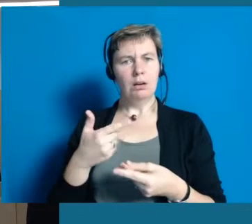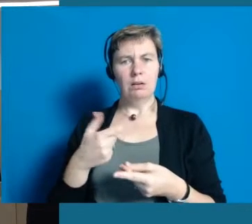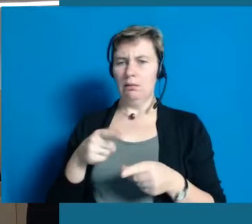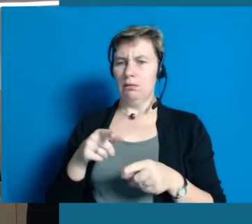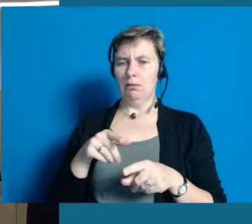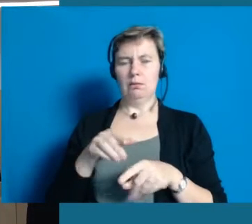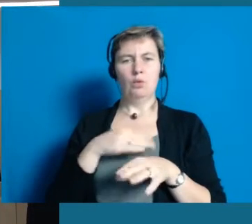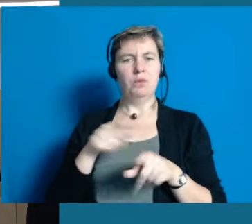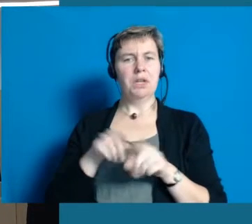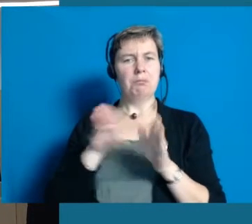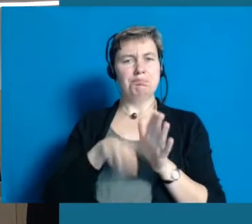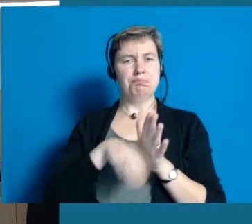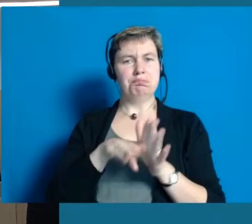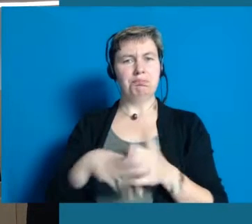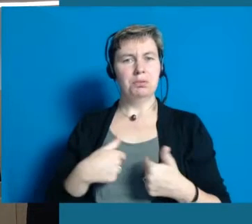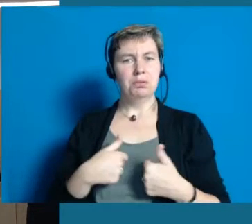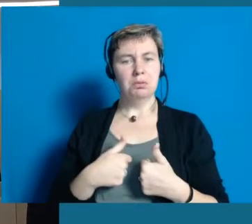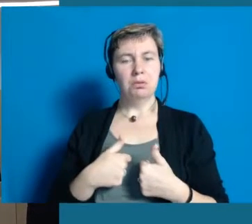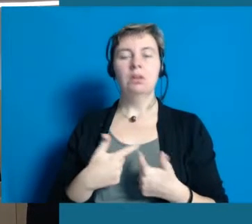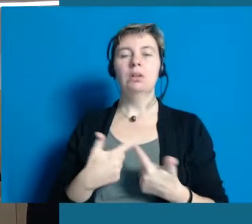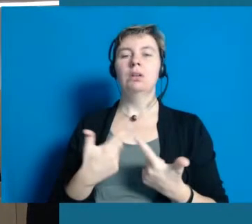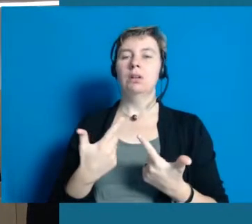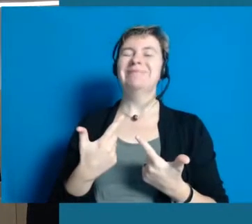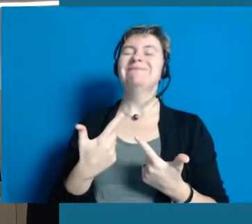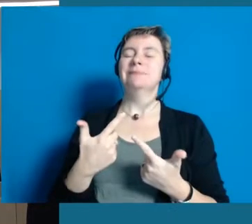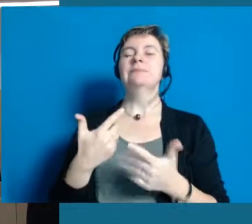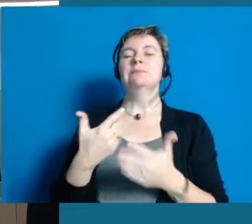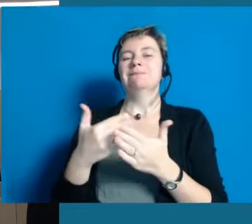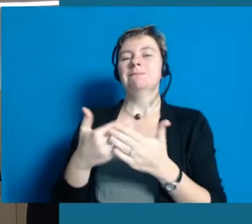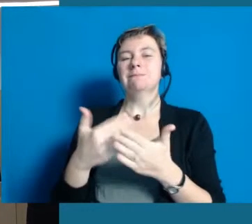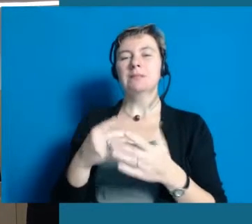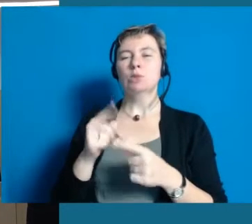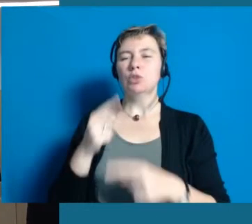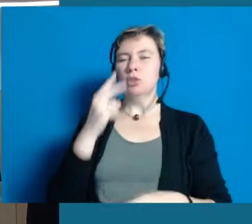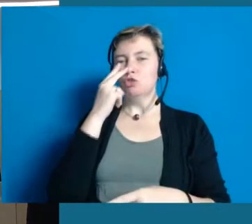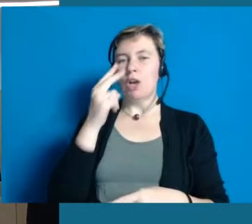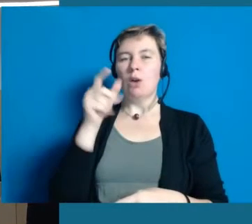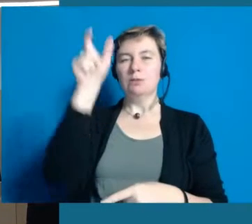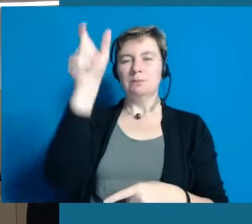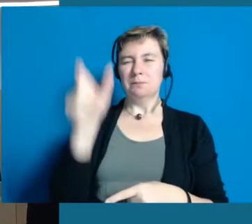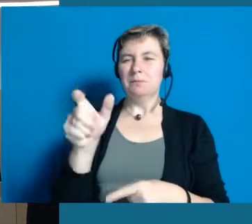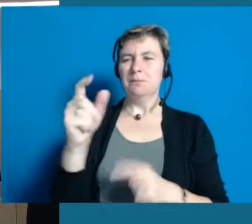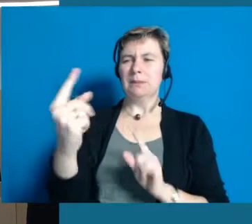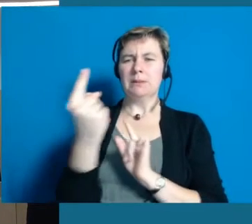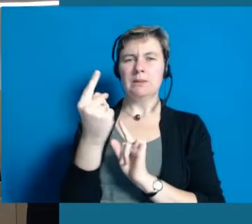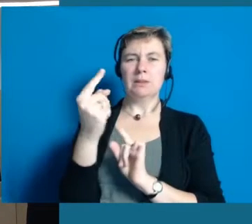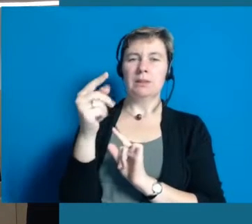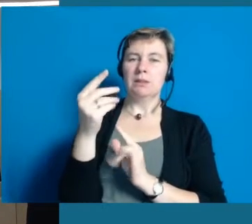Ist logisch. Der würde denken, wir meinen, er ist nicht geistig in der Lage, das zu erfassen und das ist uns auch in Hochheim damals,